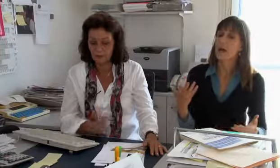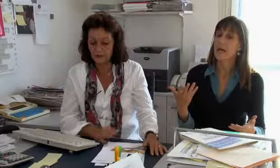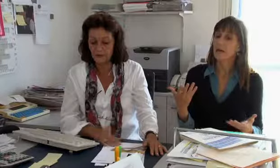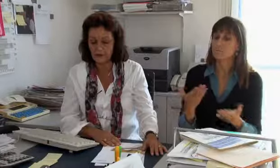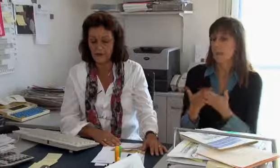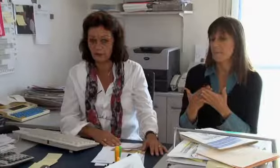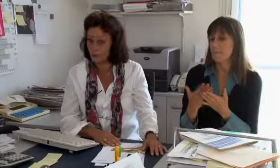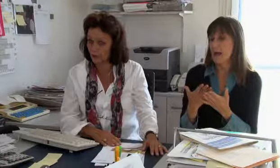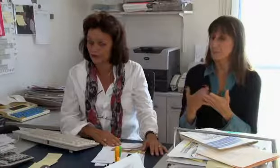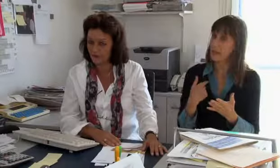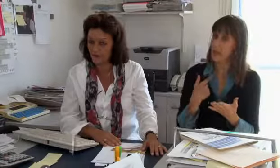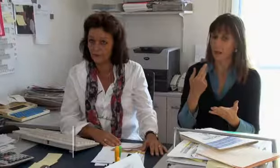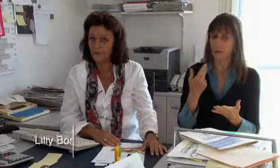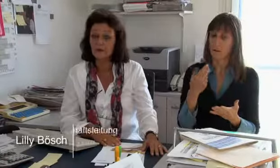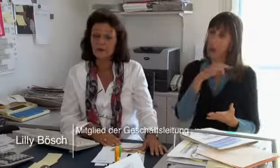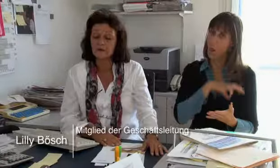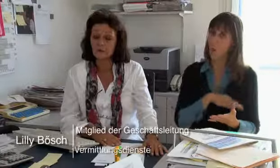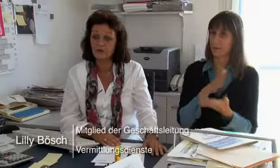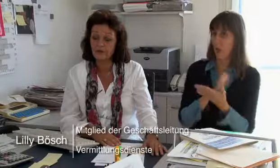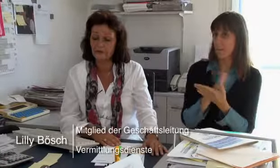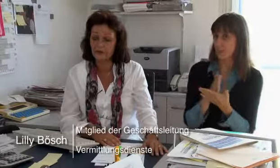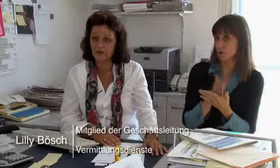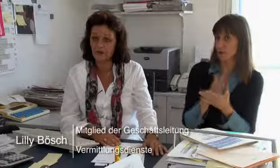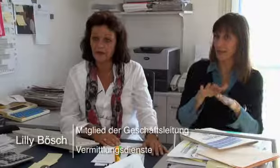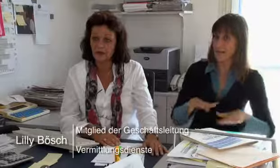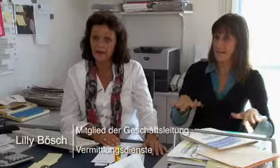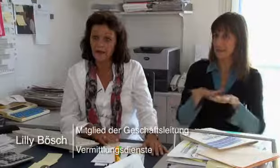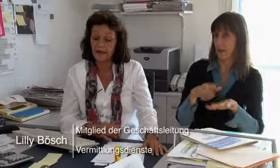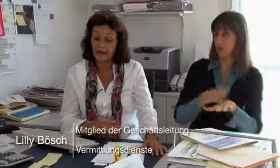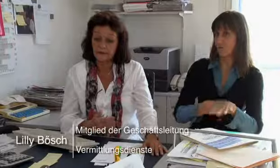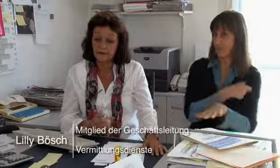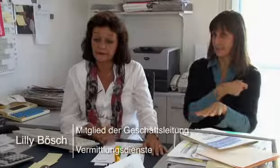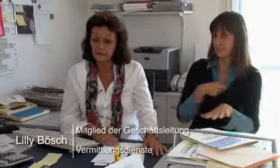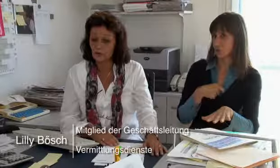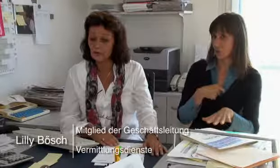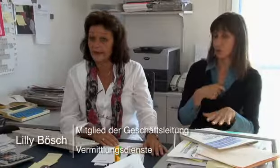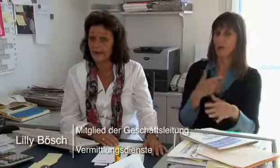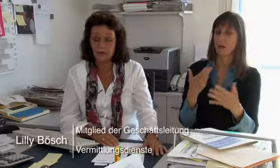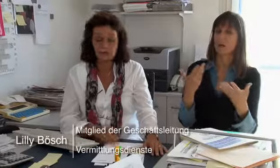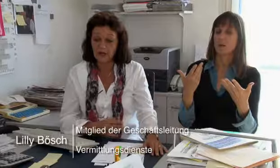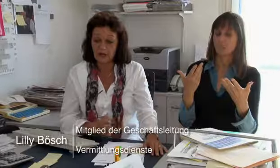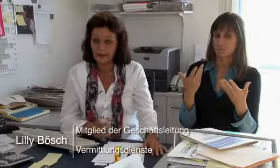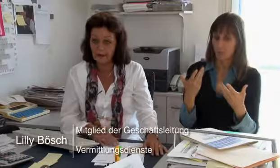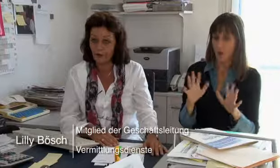Also zum Beispiel eben die Löhne der Dolmetscher, gesamtschweizerisch.